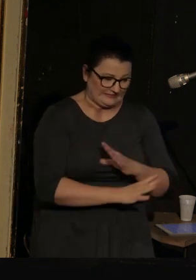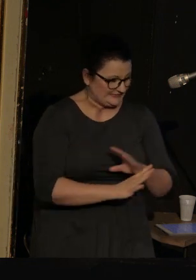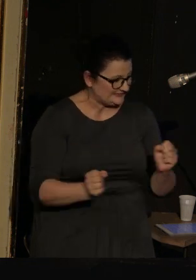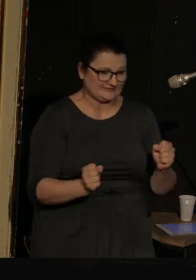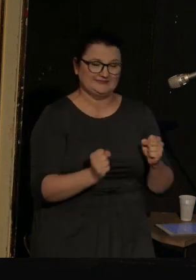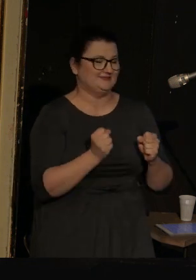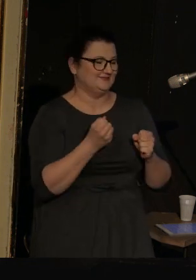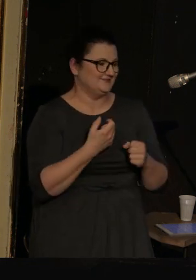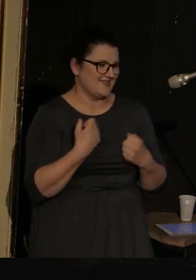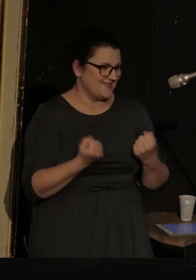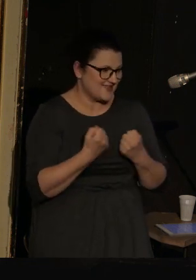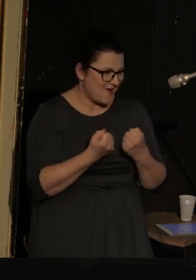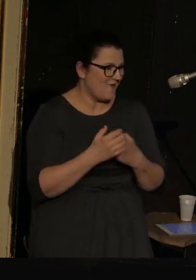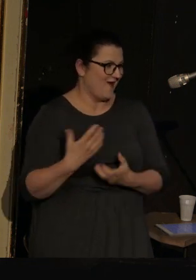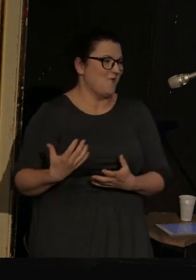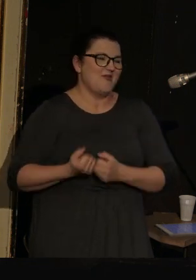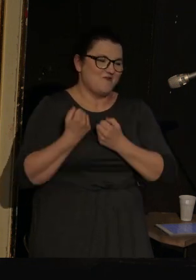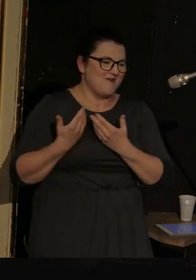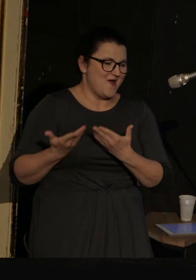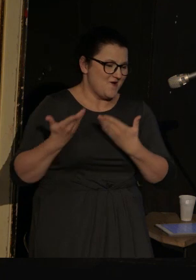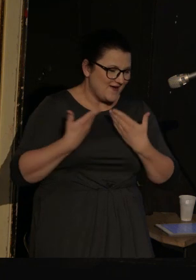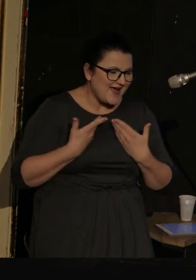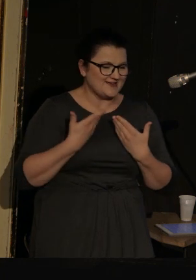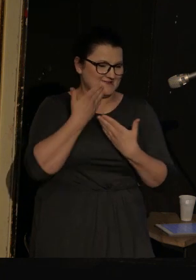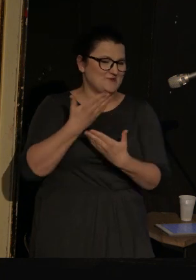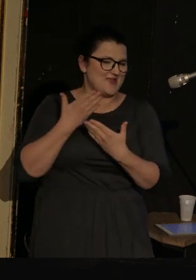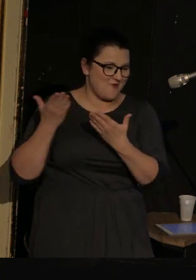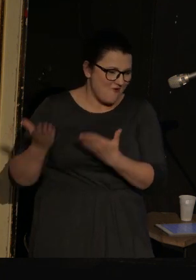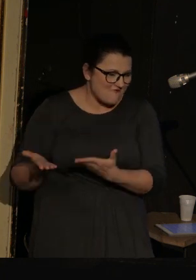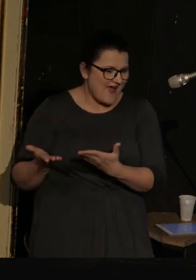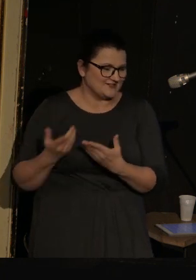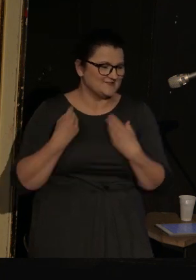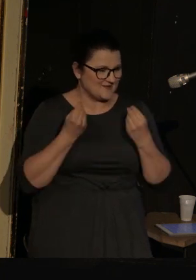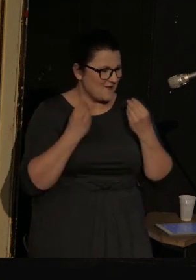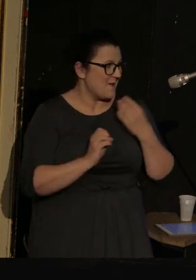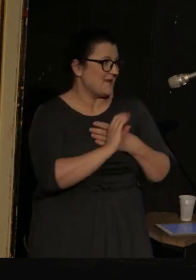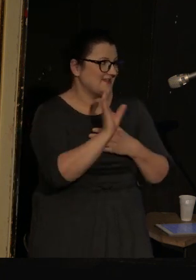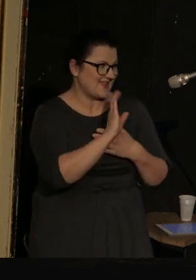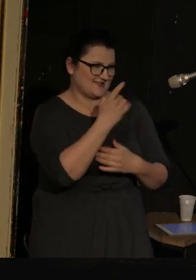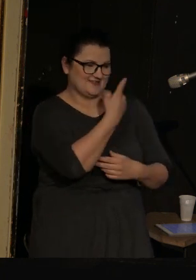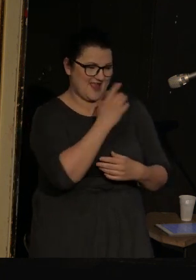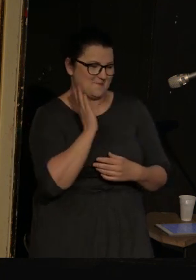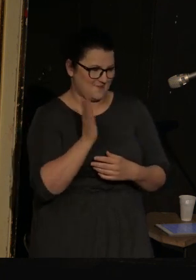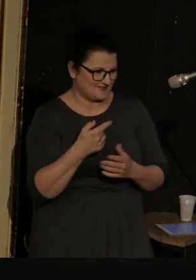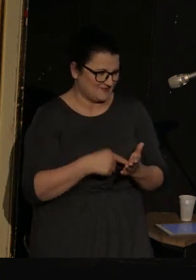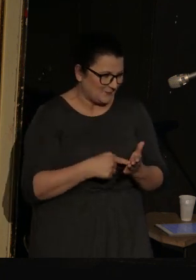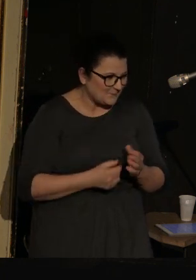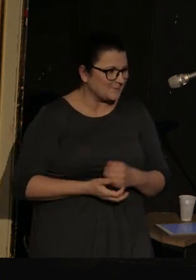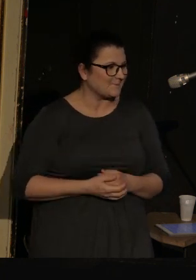Więc to jej musimy podziękować za tę wspaniałą prezentację, która nam będzie towarzyszyć.